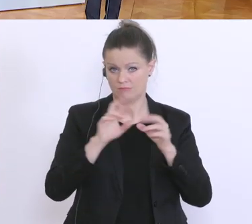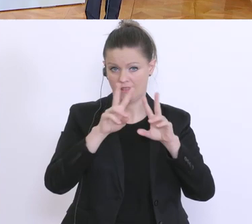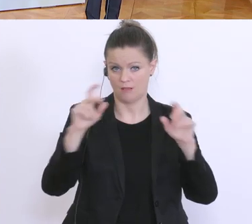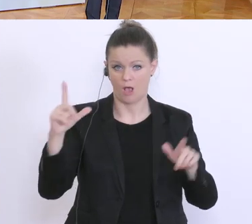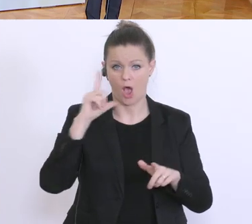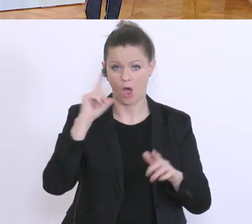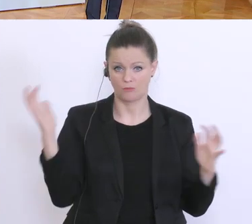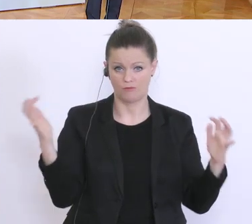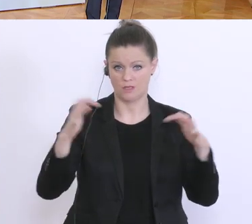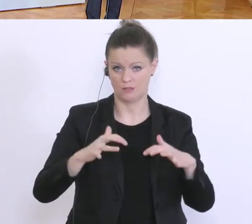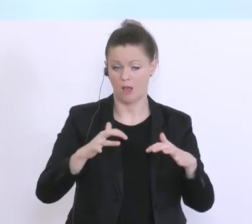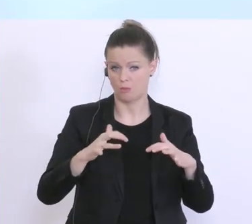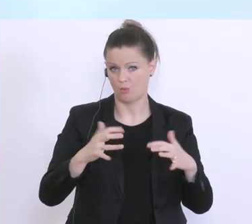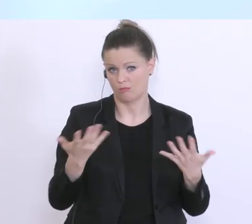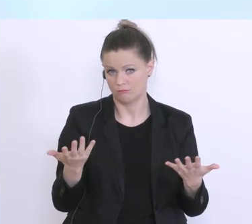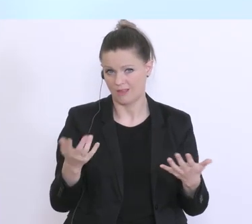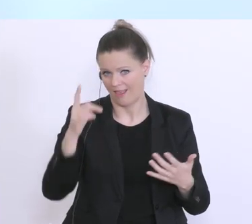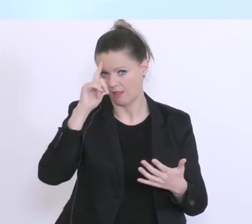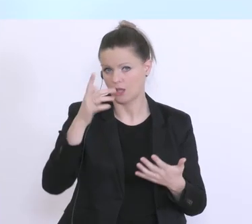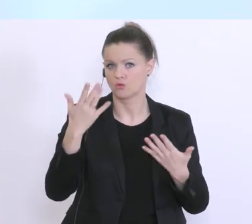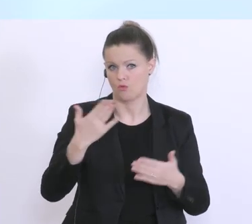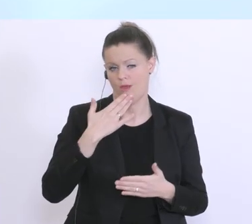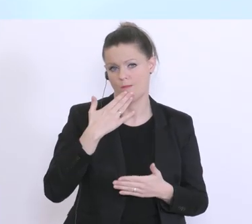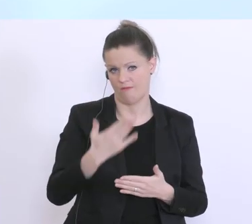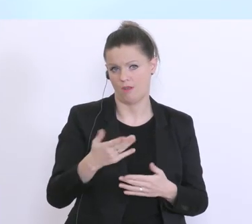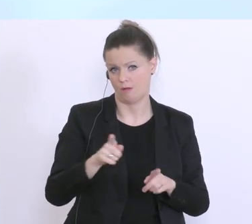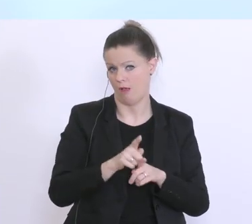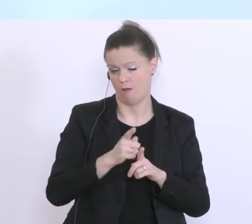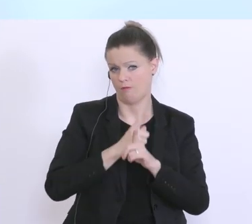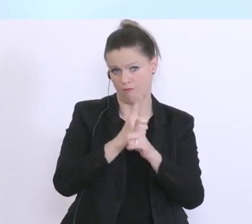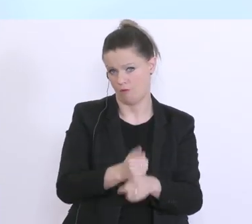einmal davon aus, das hier diesen Empfehlungen auch entsprechend Folge geleistet wird.